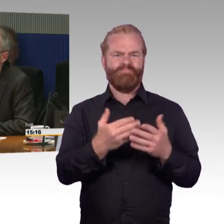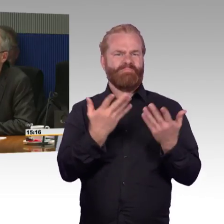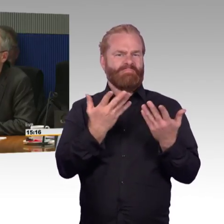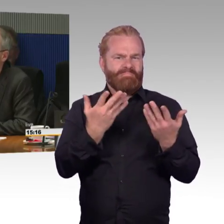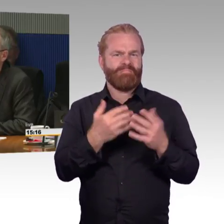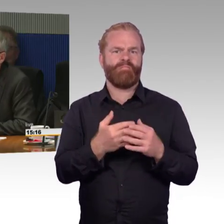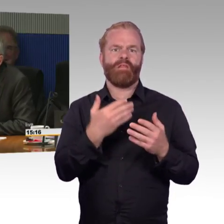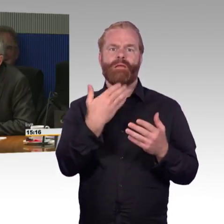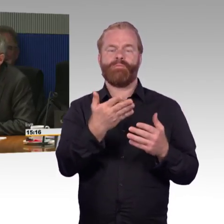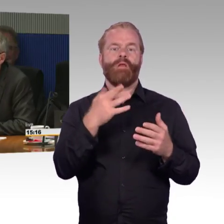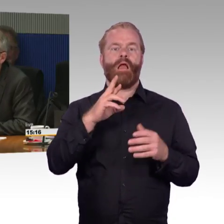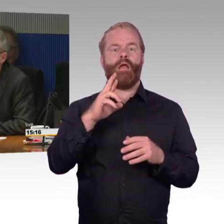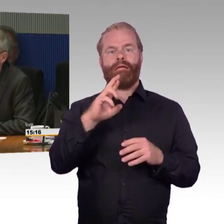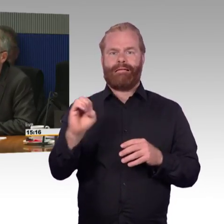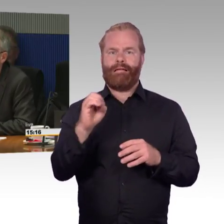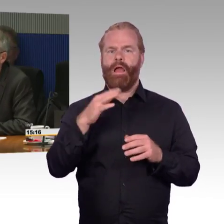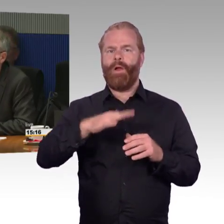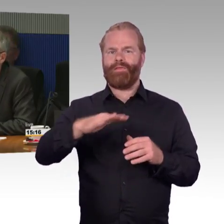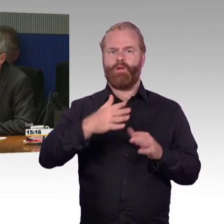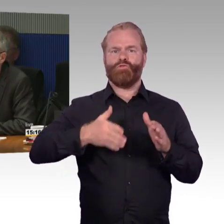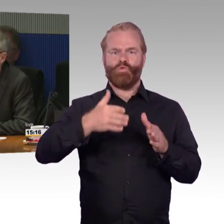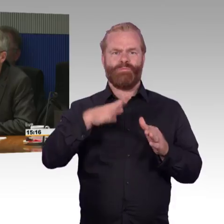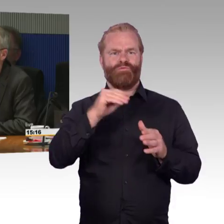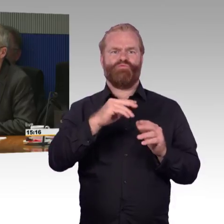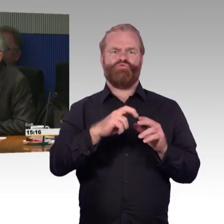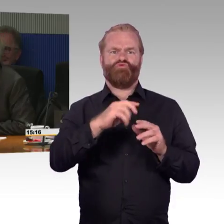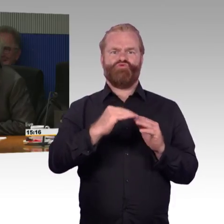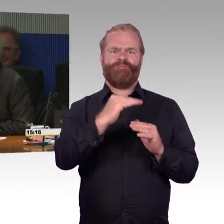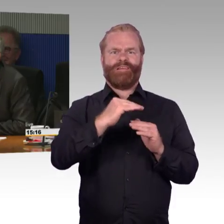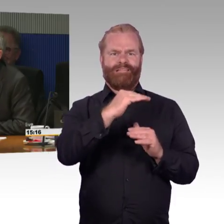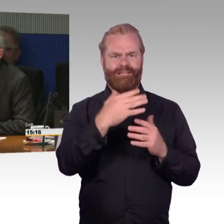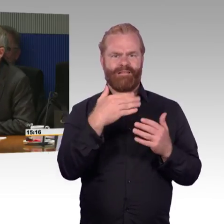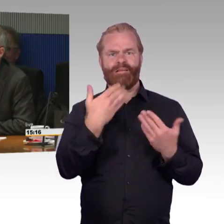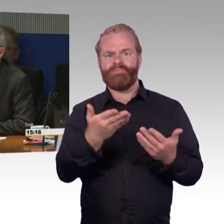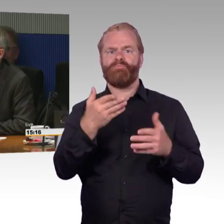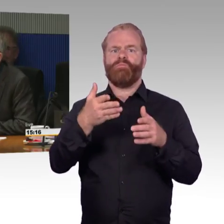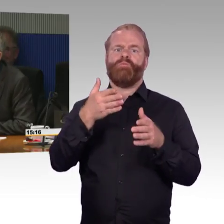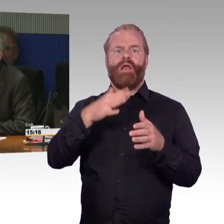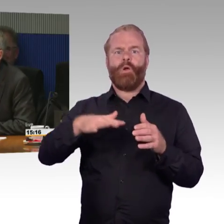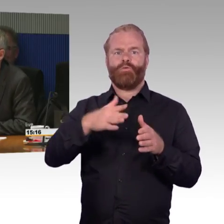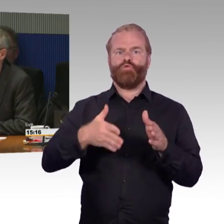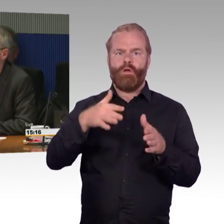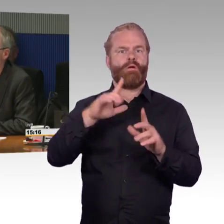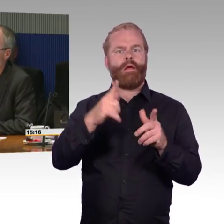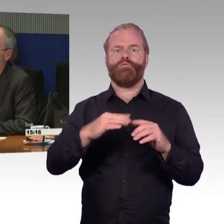der Deutschen Bahn mit dem Taxi befördern lässt, weil der falsche Zug kommt. Sie will das aber gar nicht, sie möchte Bahn fahren.